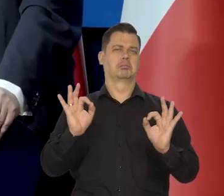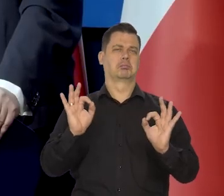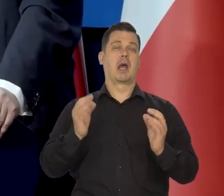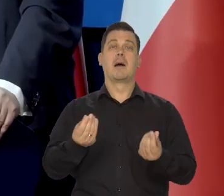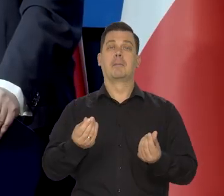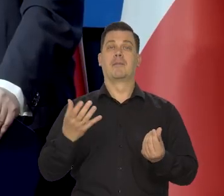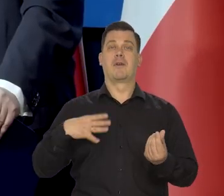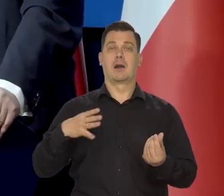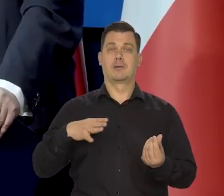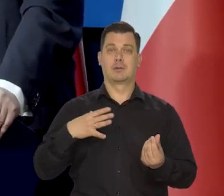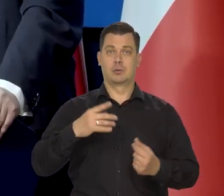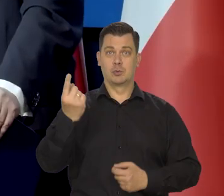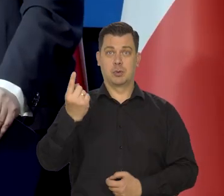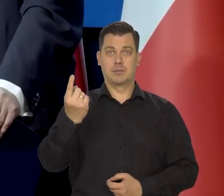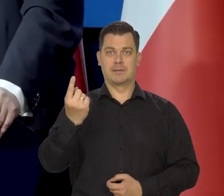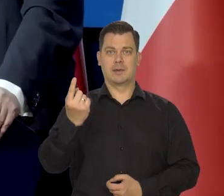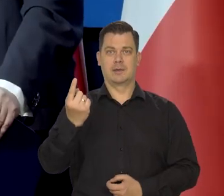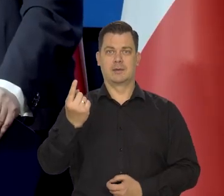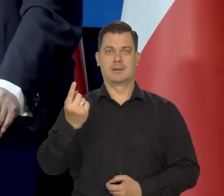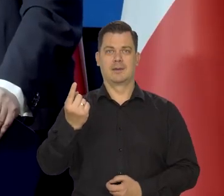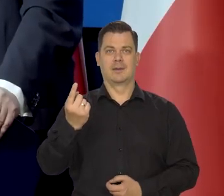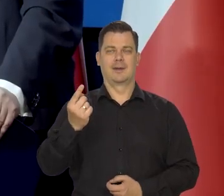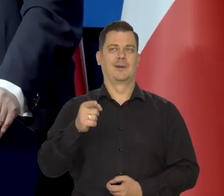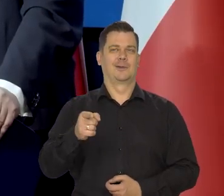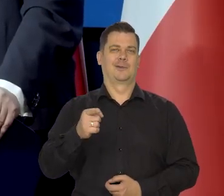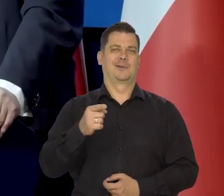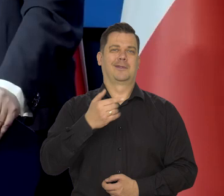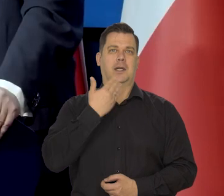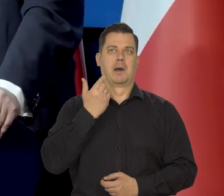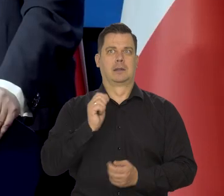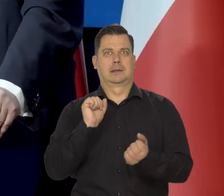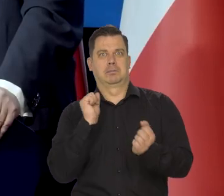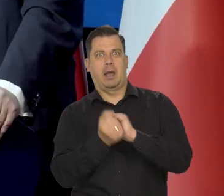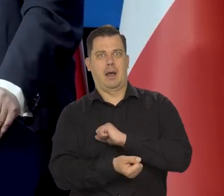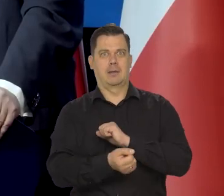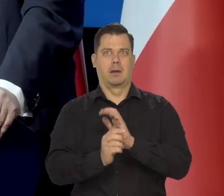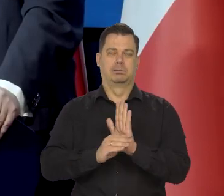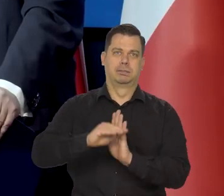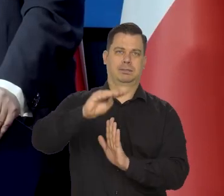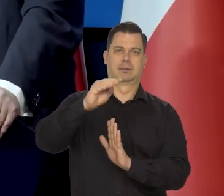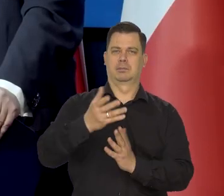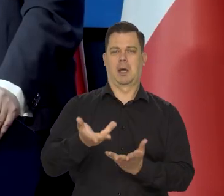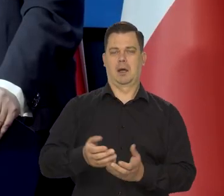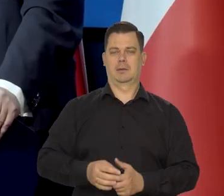Kurs złotego nie podlega jakimś radykalnym zmianom, które by budziły niepokój.